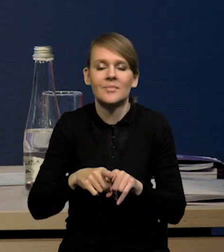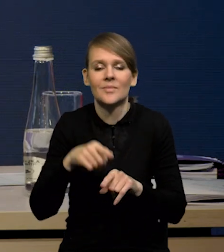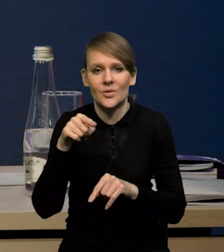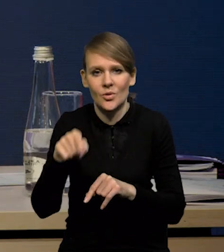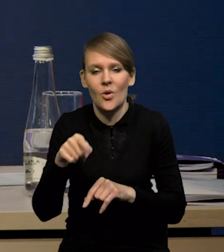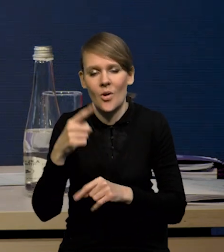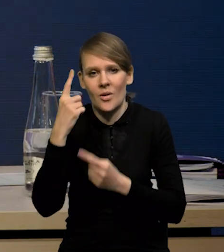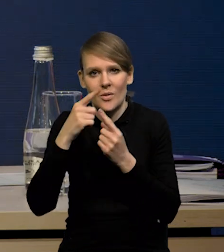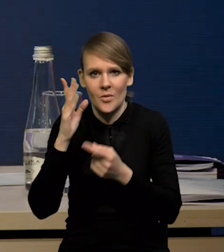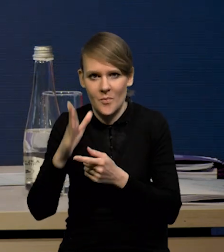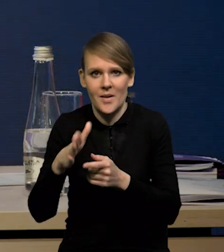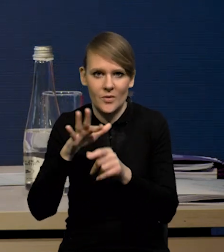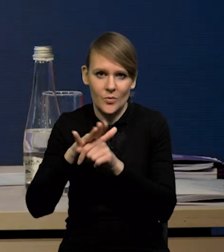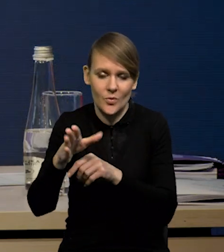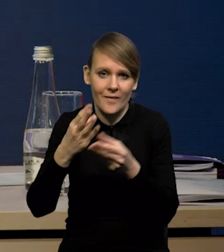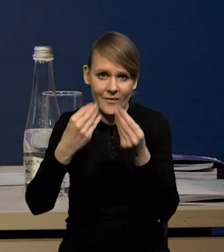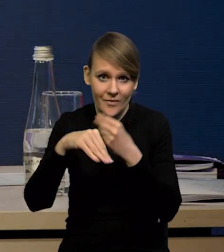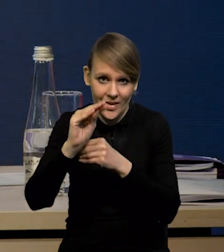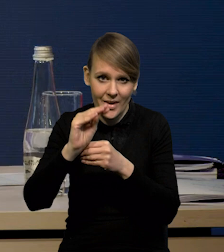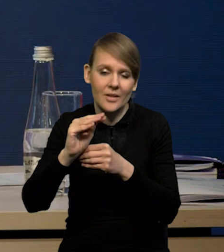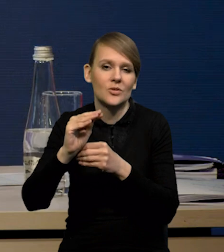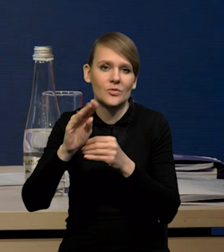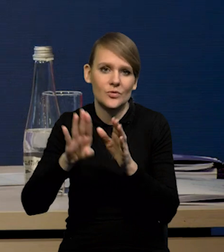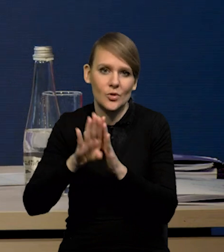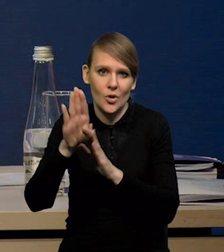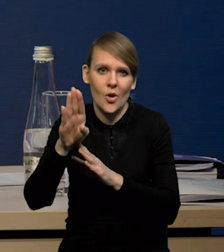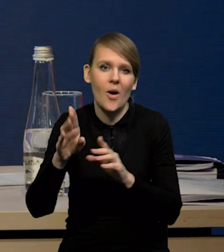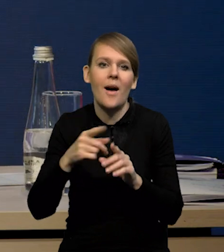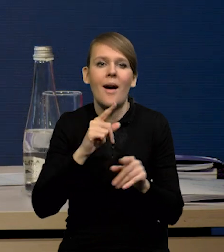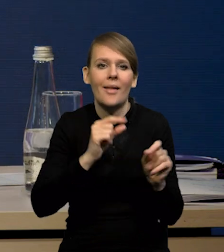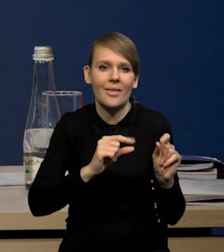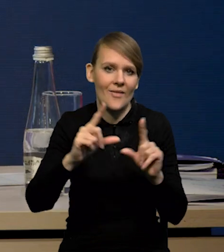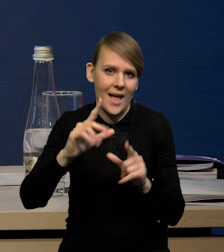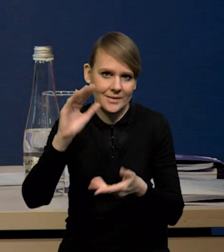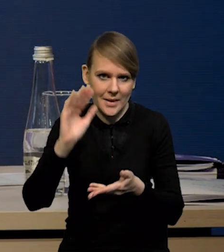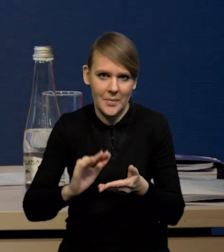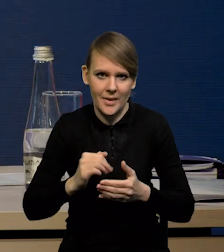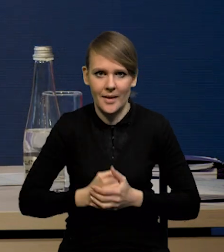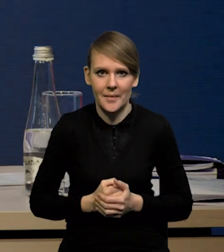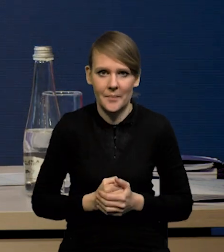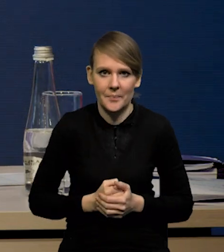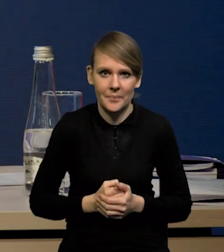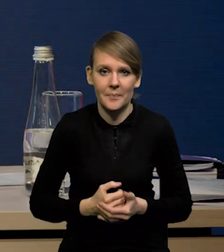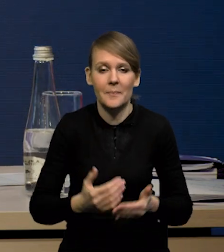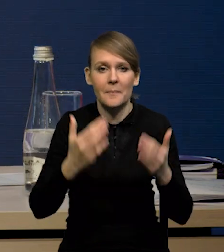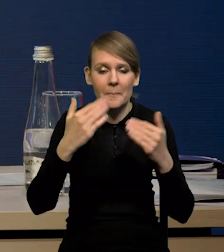rzeczywiście w kierunku wyższego wzrostu i niższej inflacji. No i proces dezinflacji.